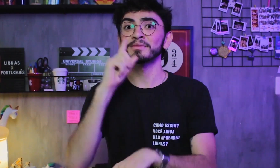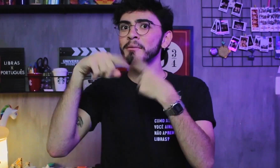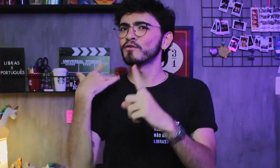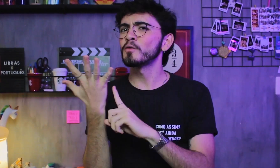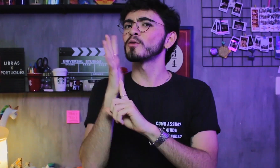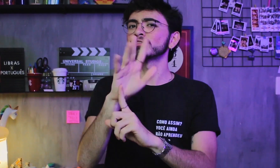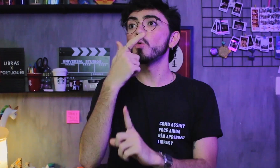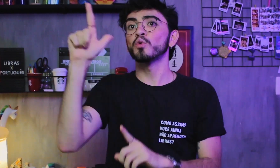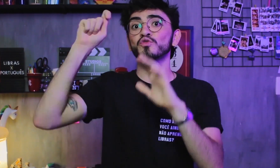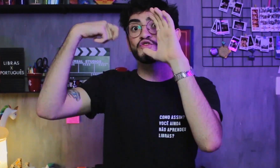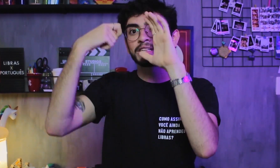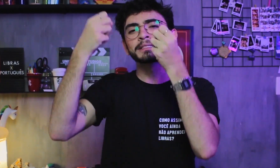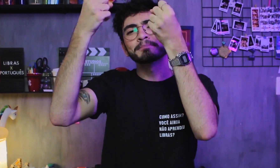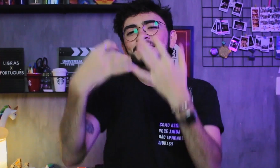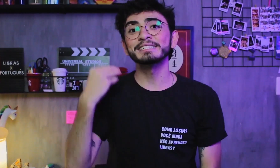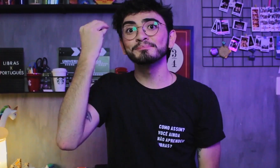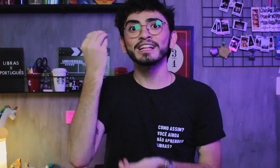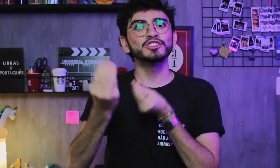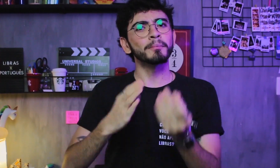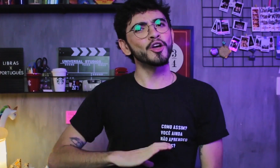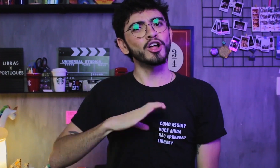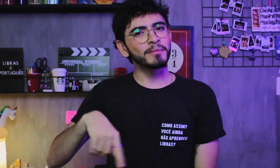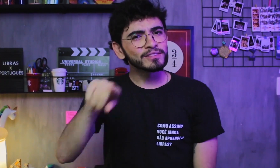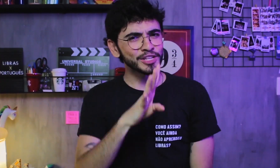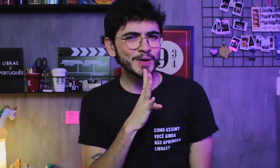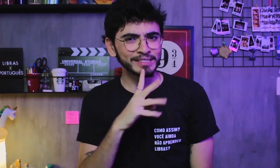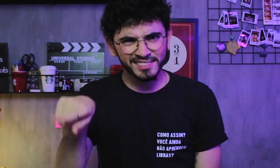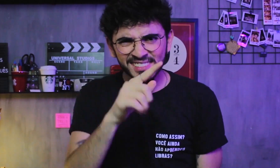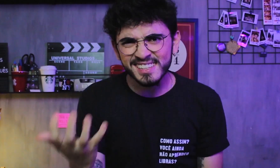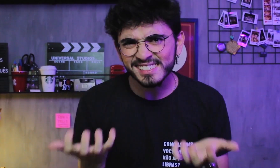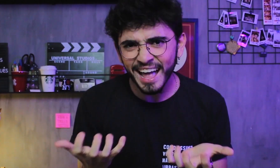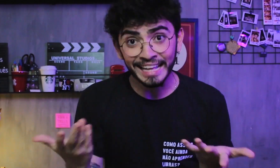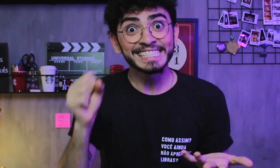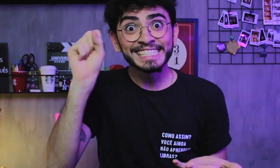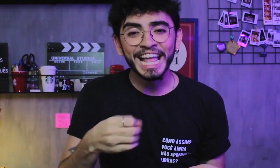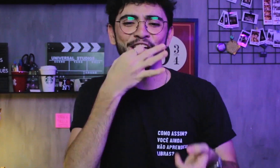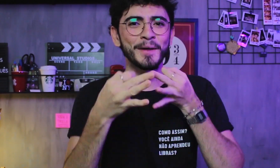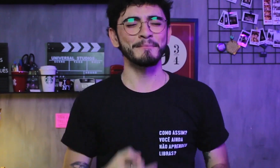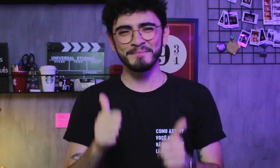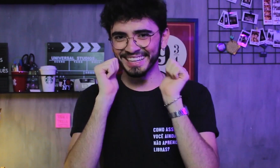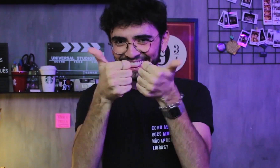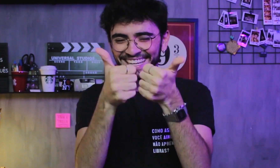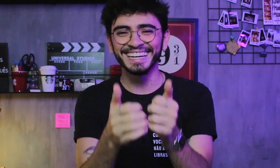Depois vou fazer um vídeo falando sobre a experiência de um CODA, pra vocês conhecerem. Vocês querem? Sim? Então me falem nos comentários.